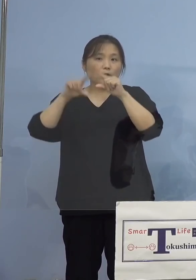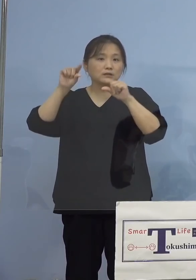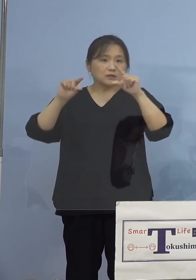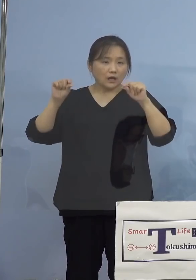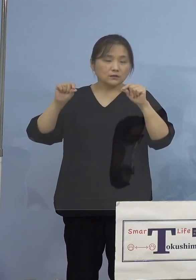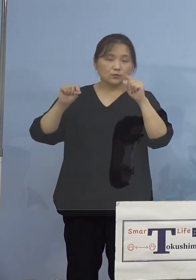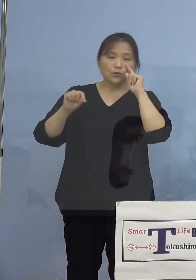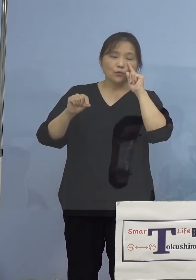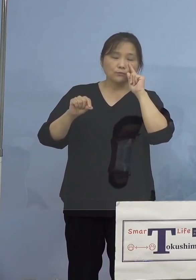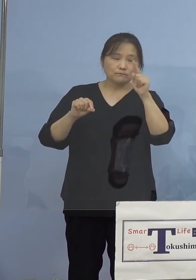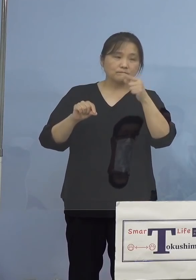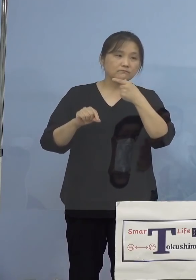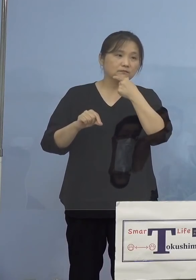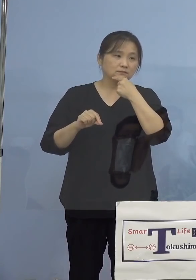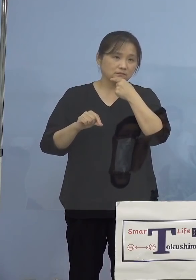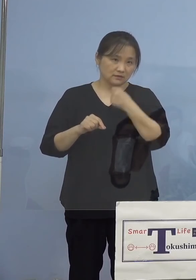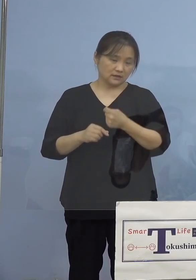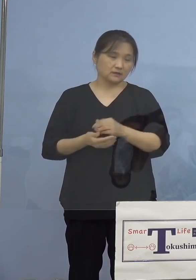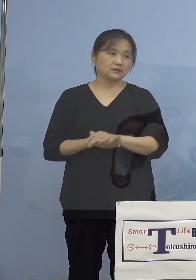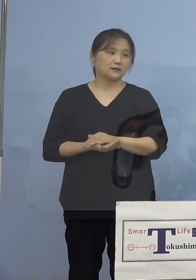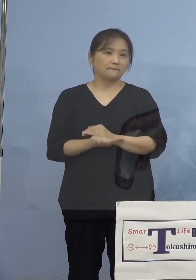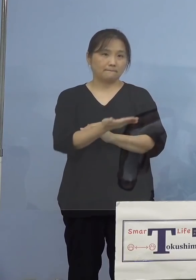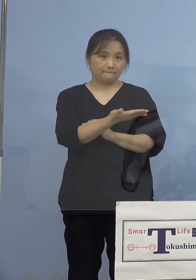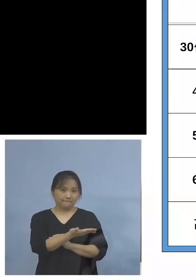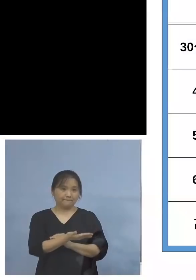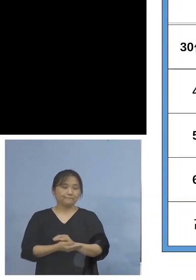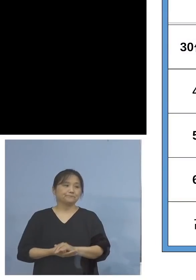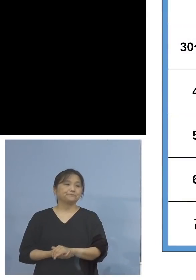いただきたいと思います ということでこちら